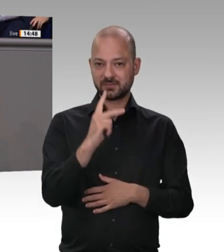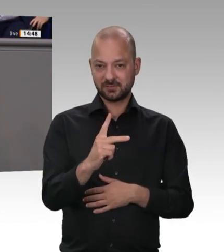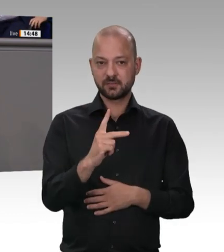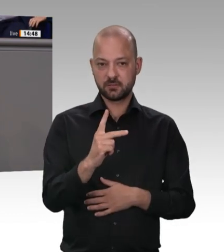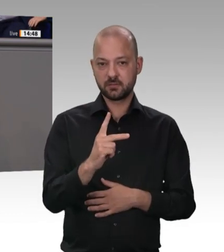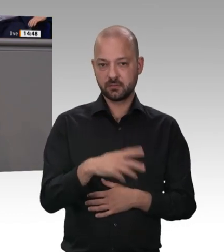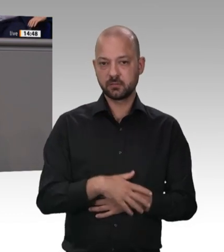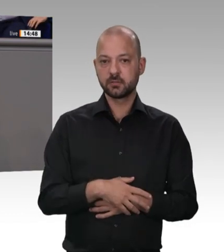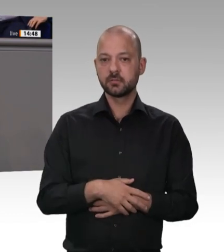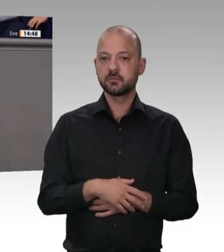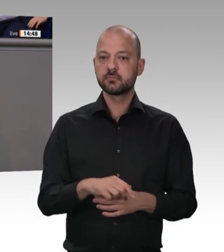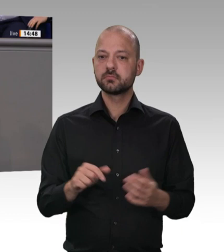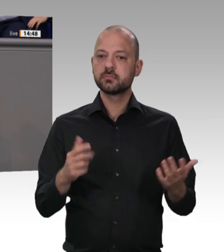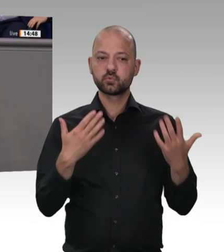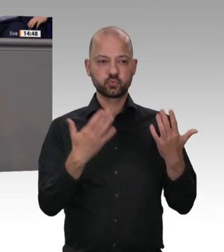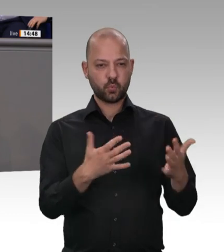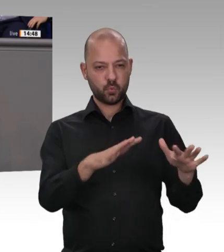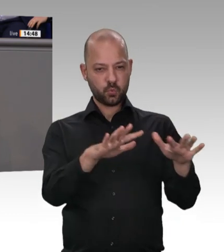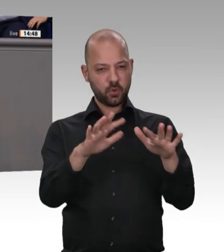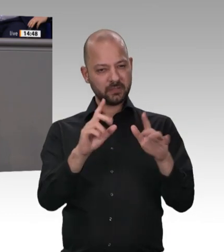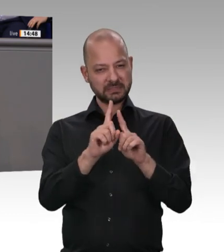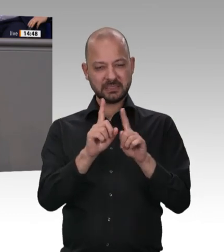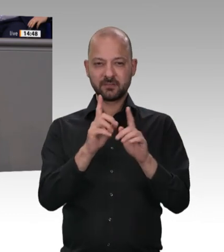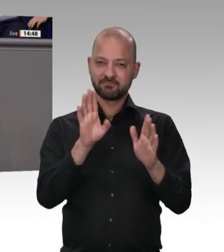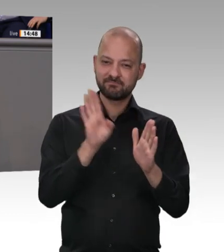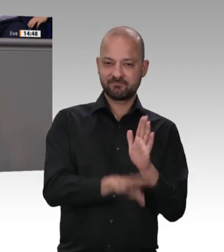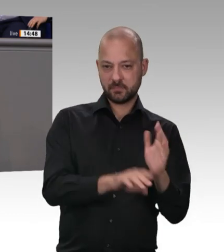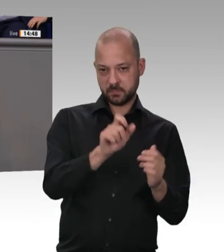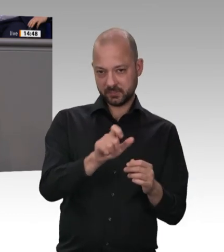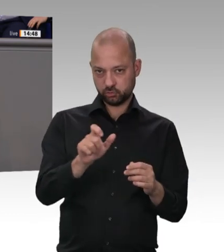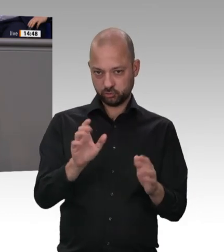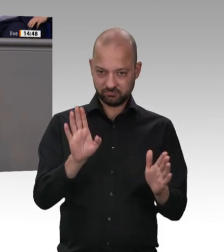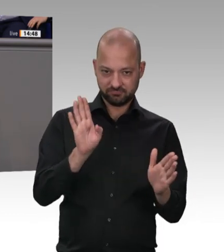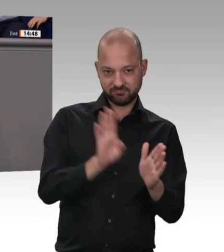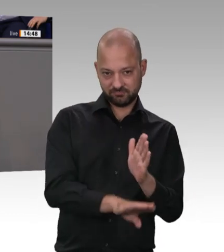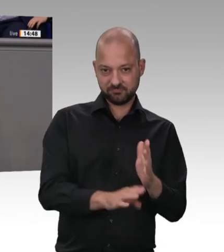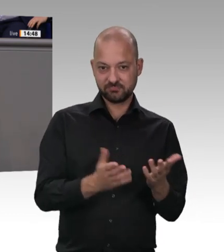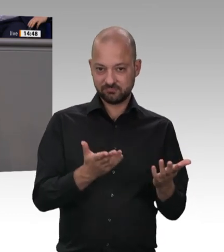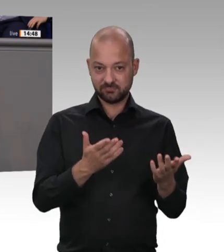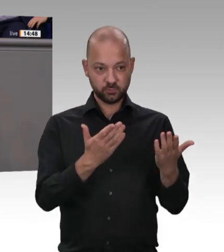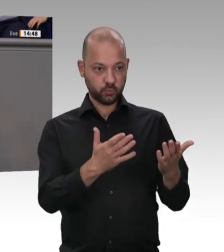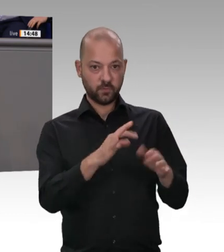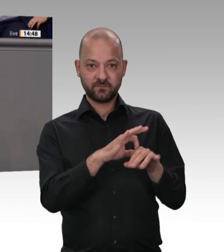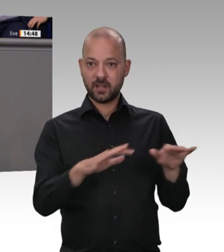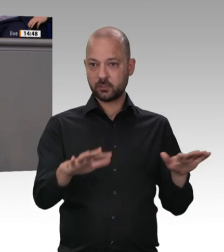Branche in Verruf, also auch die kleinen und mittelständischen Unternehmen in der Fleischverarbeitung, die sich mit bedeutender Mehrheit an Vorgaben halten, die ausbilden